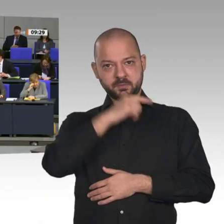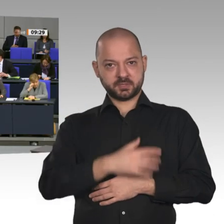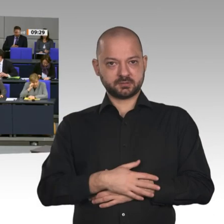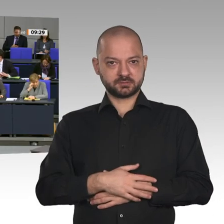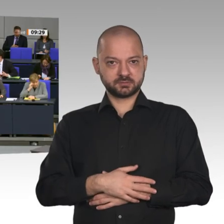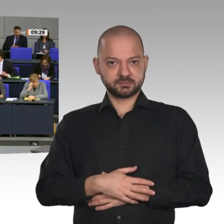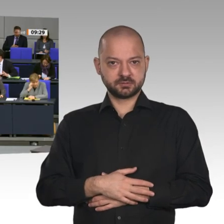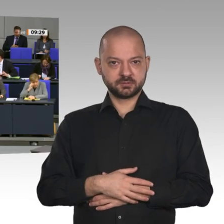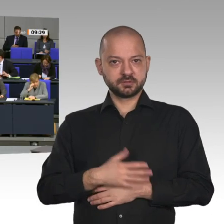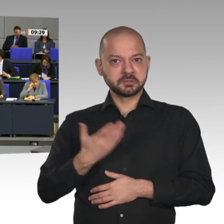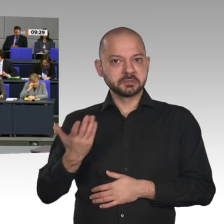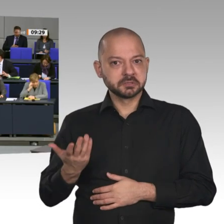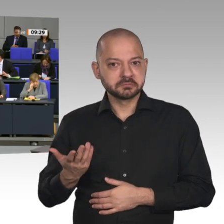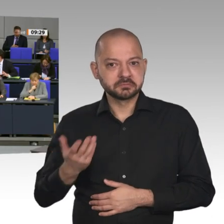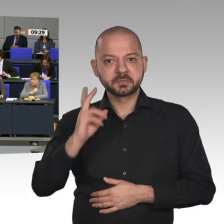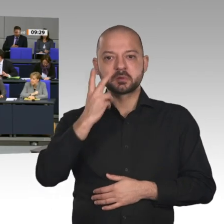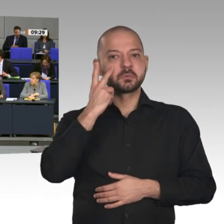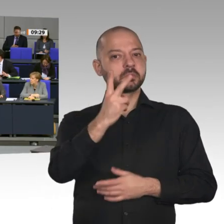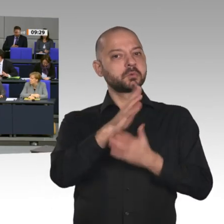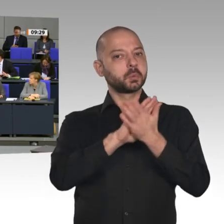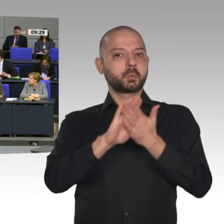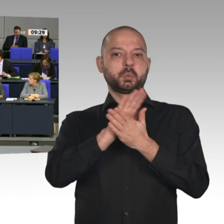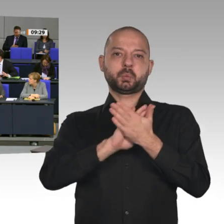zu liefern. Seit Monaten fordern wir das hier. Wir brauchen Technologieoffenheit,